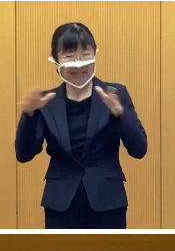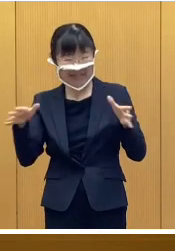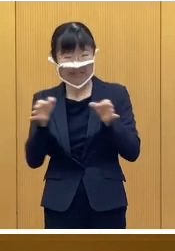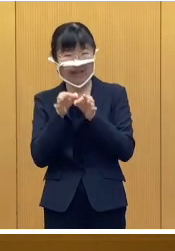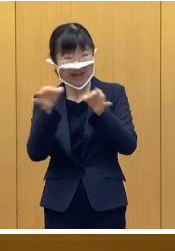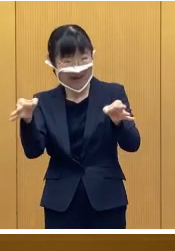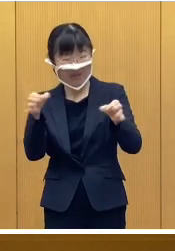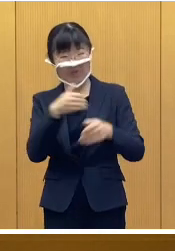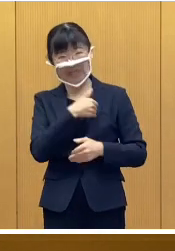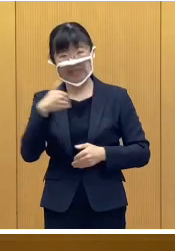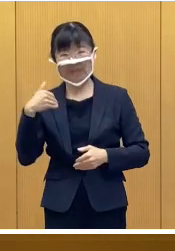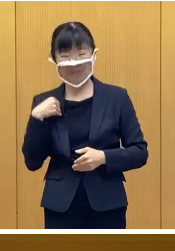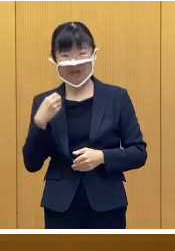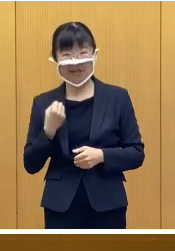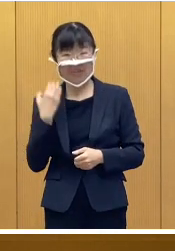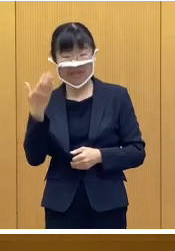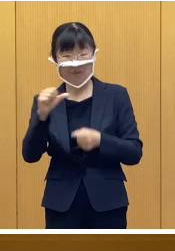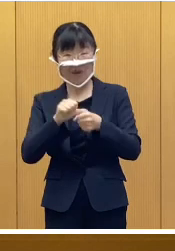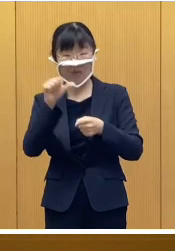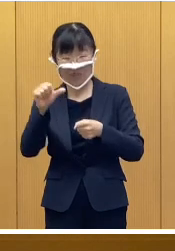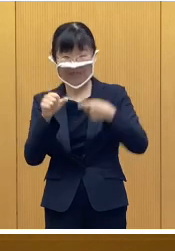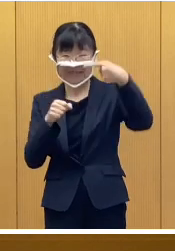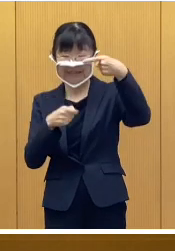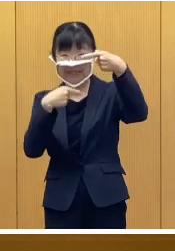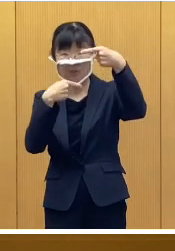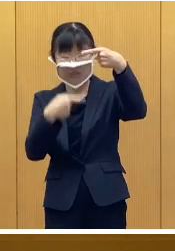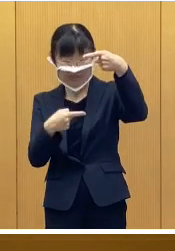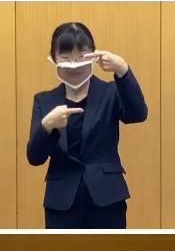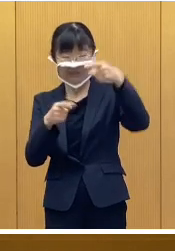令和5年1月1日現在で